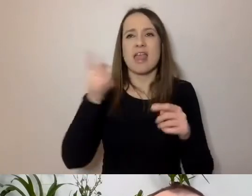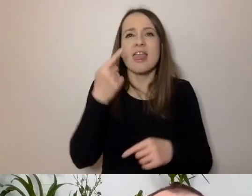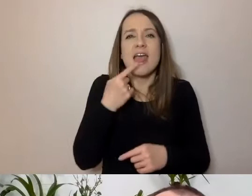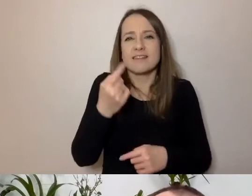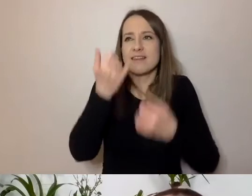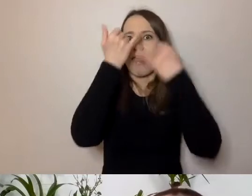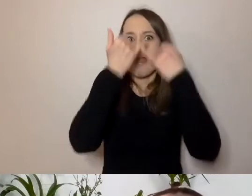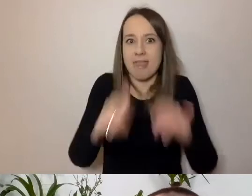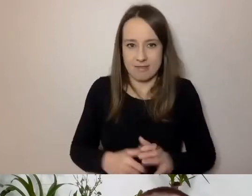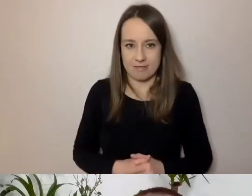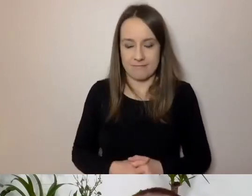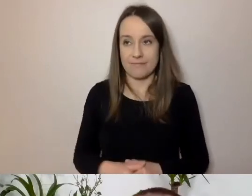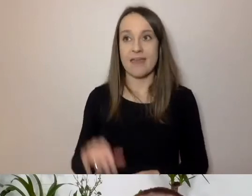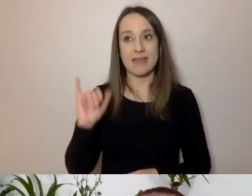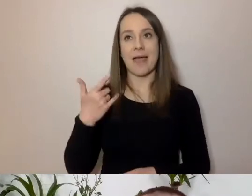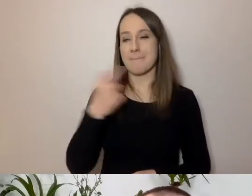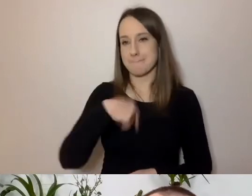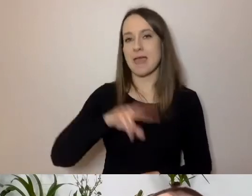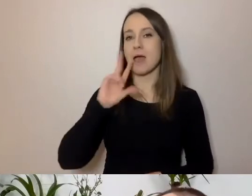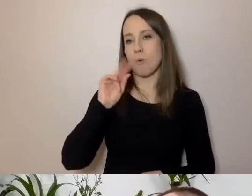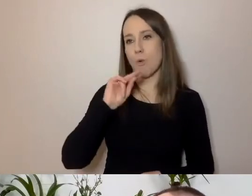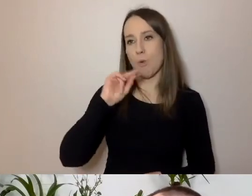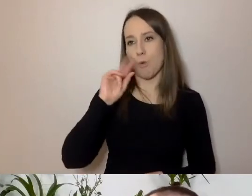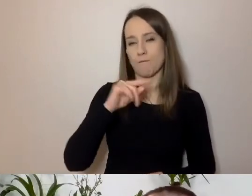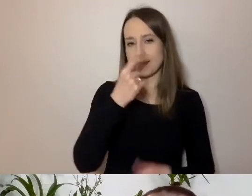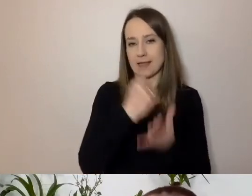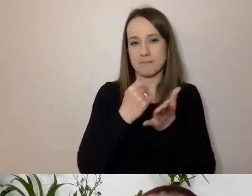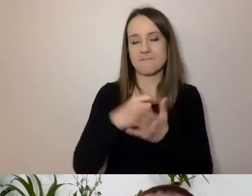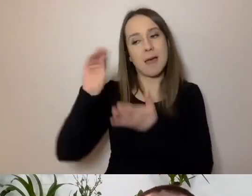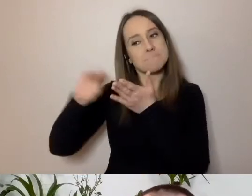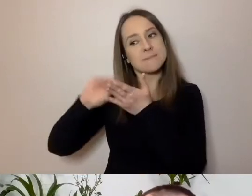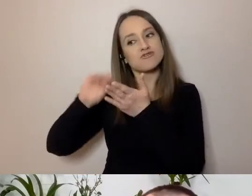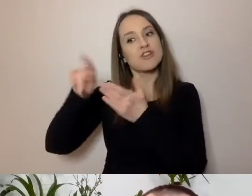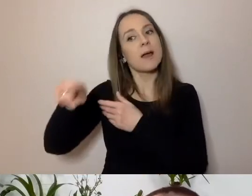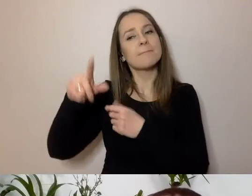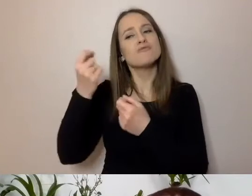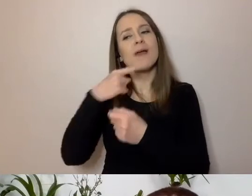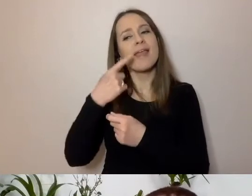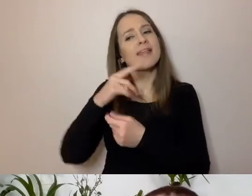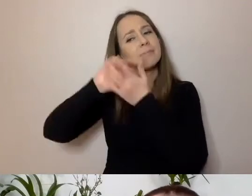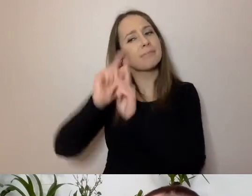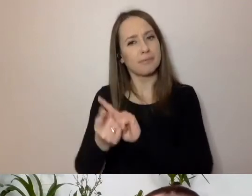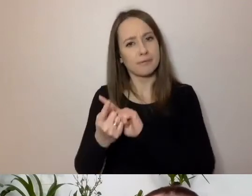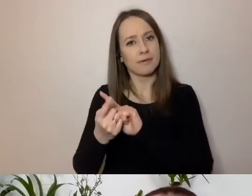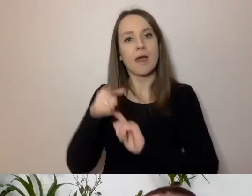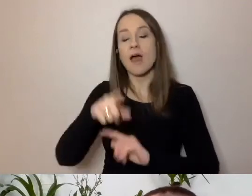Kiedy mówimy, to jedna rzecz. Kiedy piszemy, to nasz język już się zmienia. Czego innego oczekujemy,